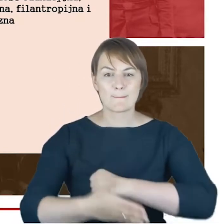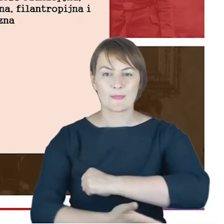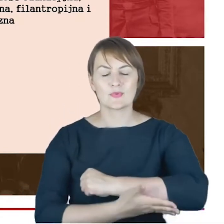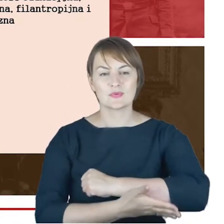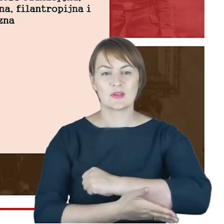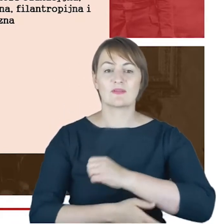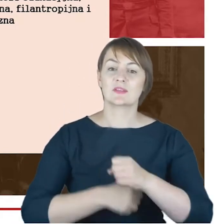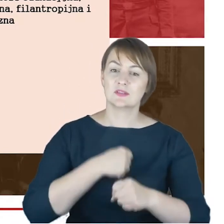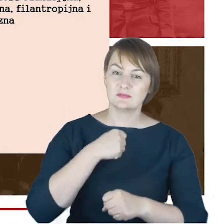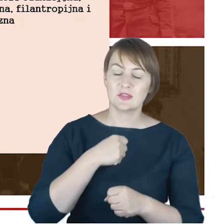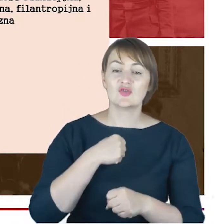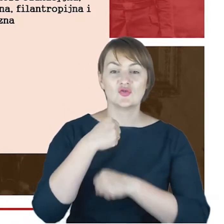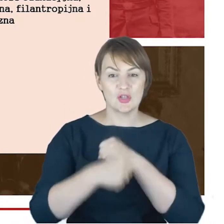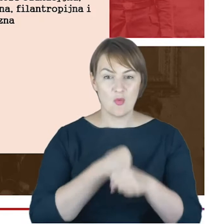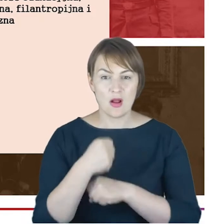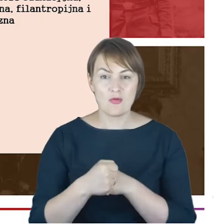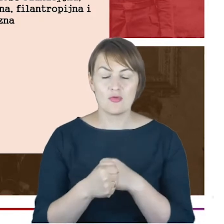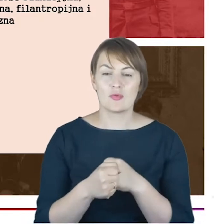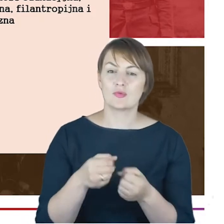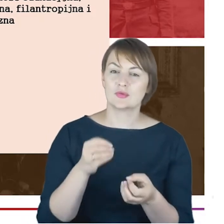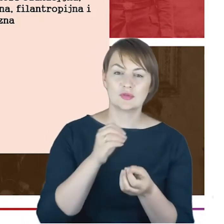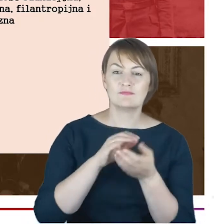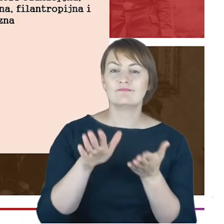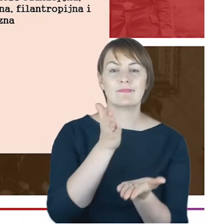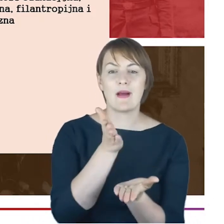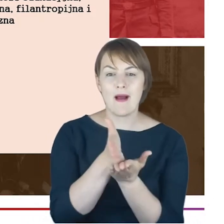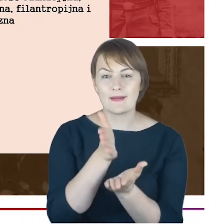była to edukacja, była to synagoga w takim